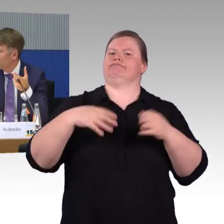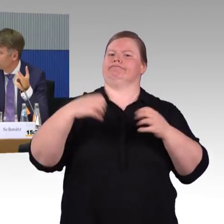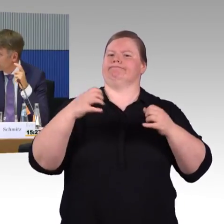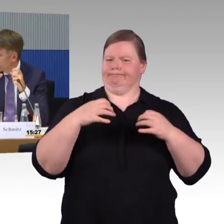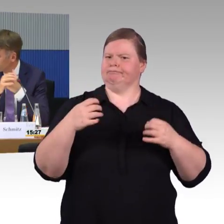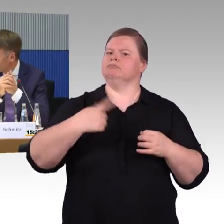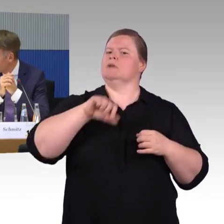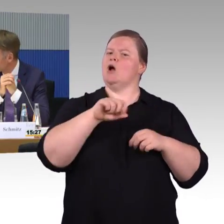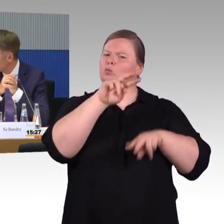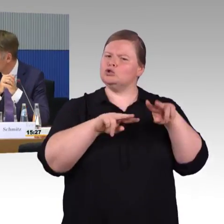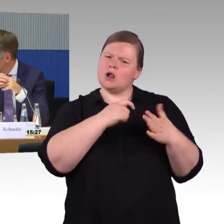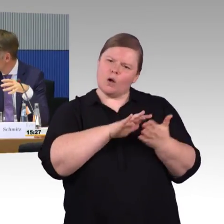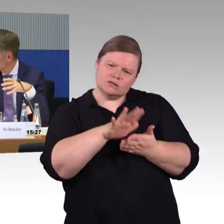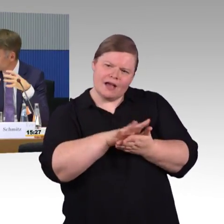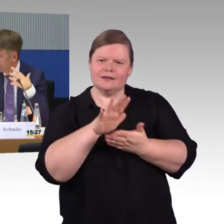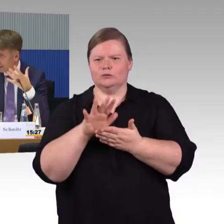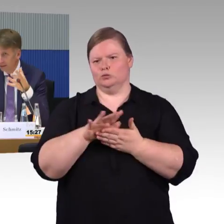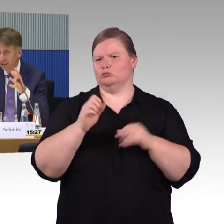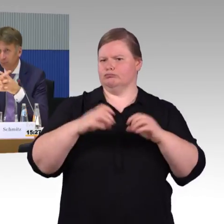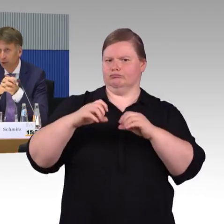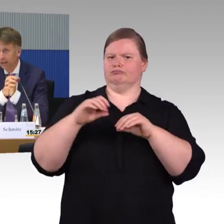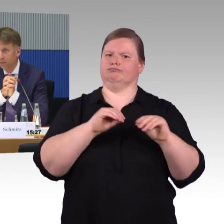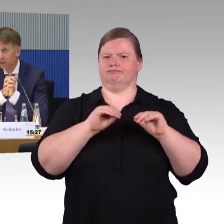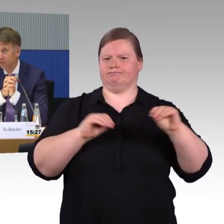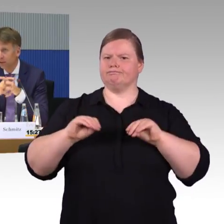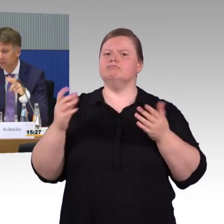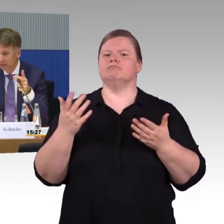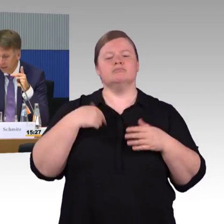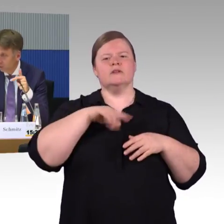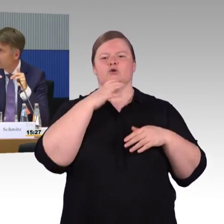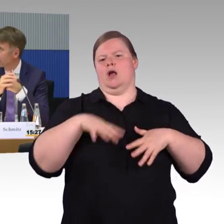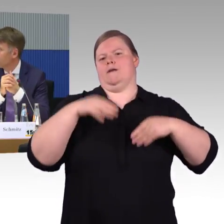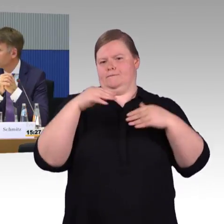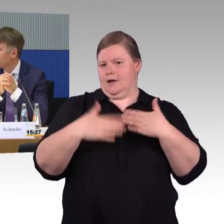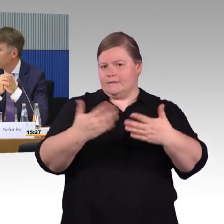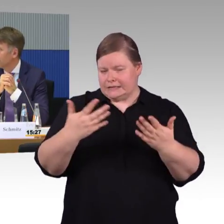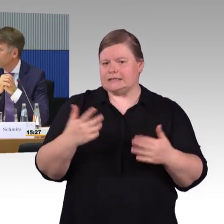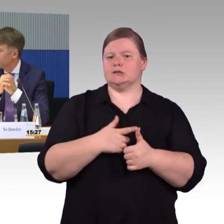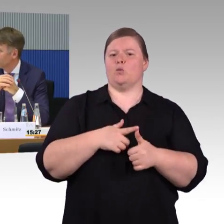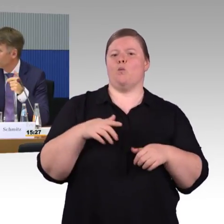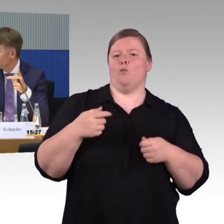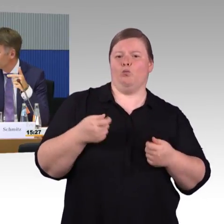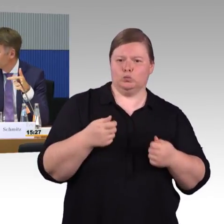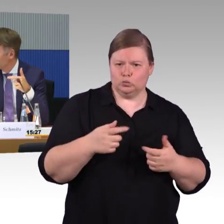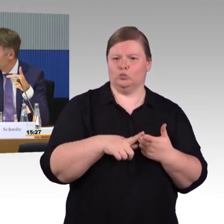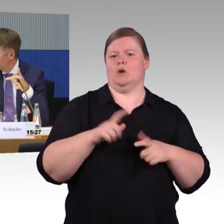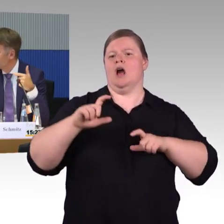die Daten auch aufgreift, versucht in einen Datenpool reinzubringen. Sodass wir darüber auch, sag mal,